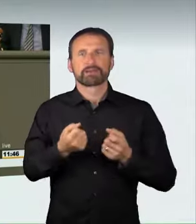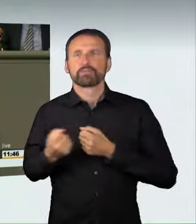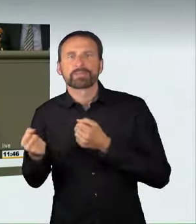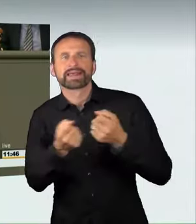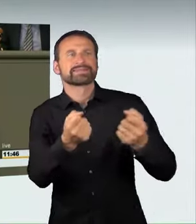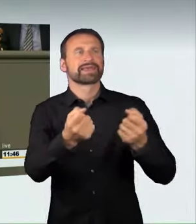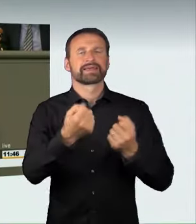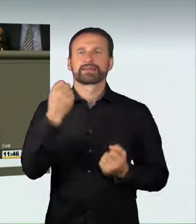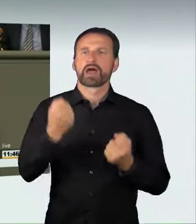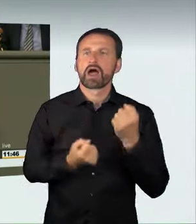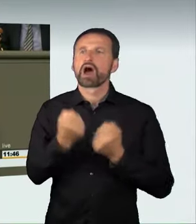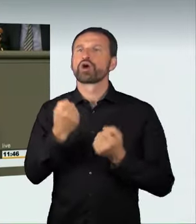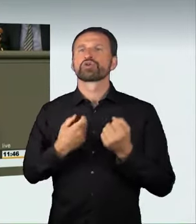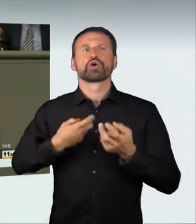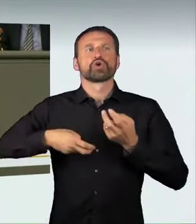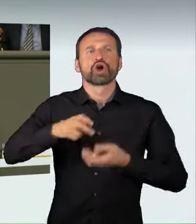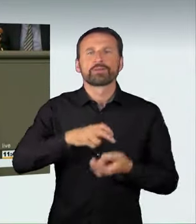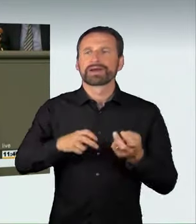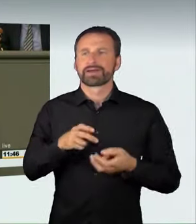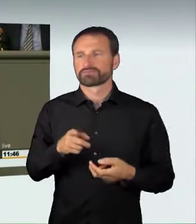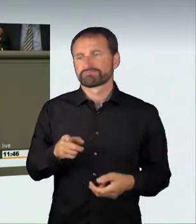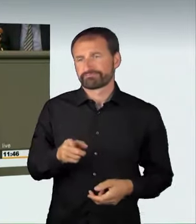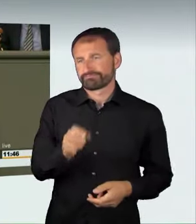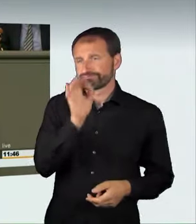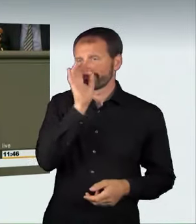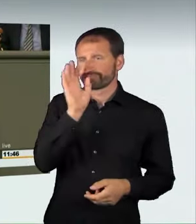nicht umgehen kann. Alle psychologischen Gutachter sagen,